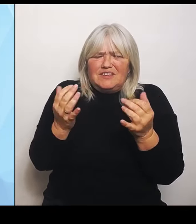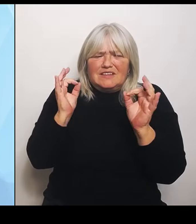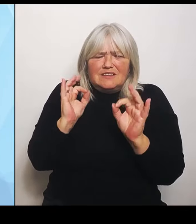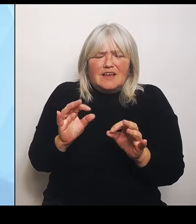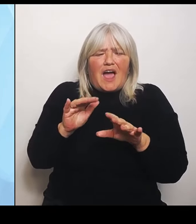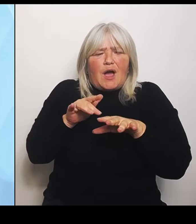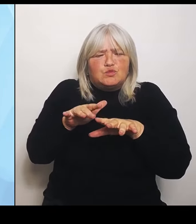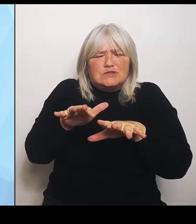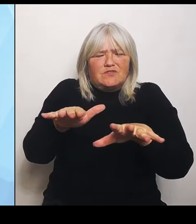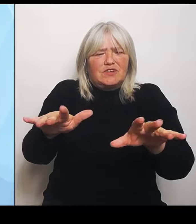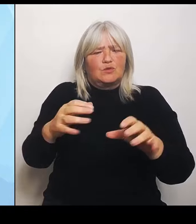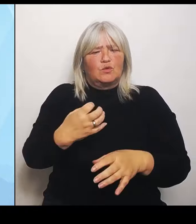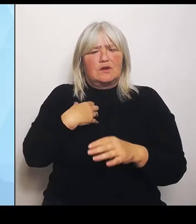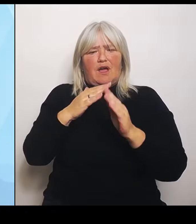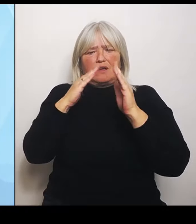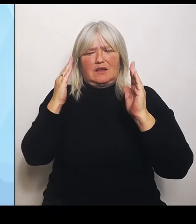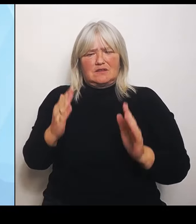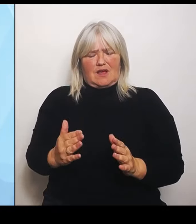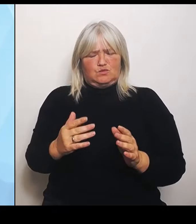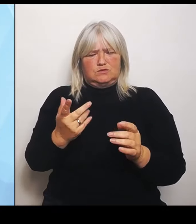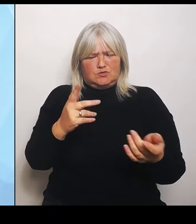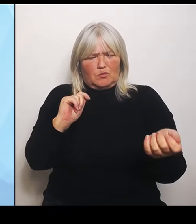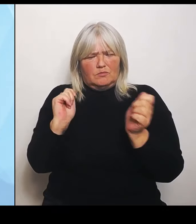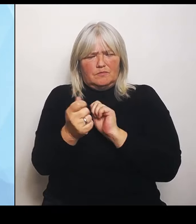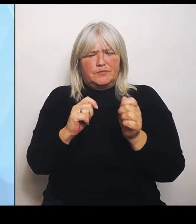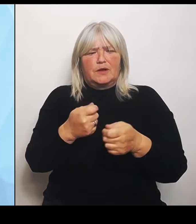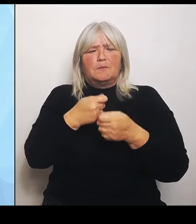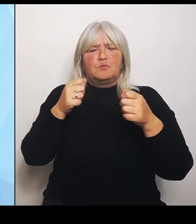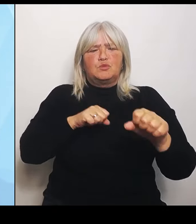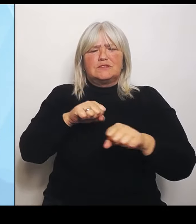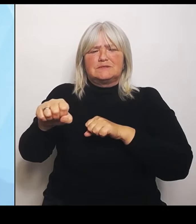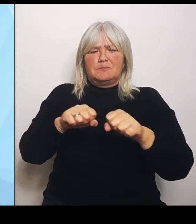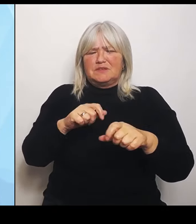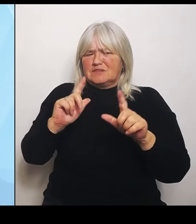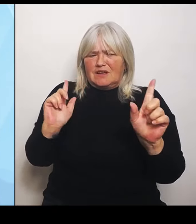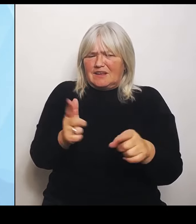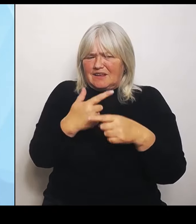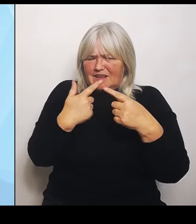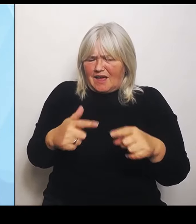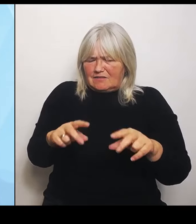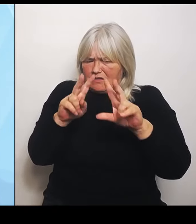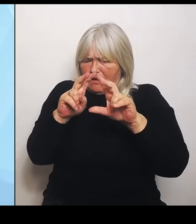hat keine Auswirkungensanalyse vorgelegt. Das bedeutet, dass es eigentlich eine Reform im Blindflug